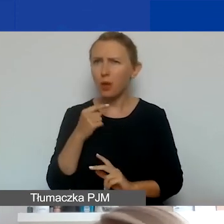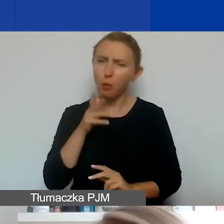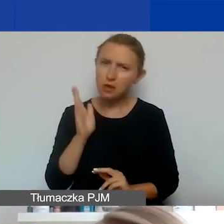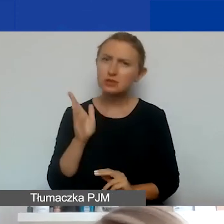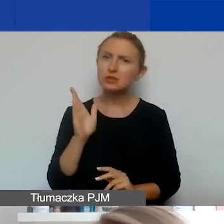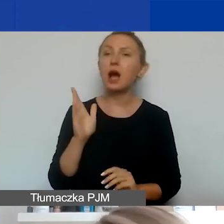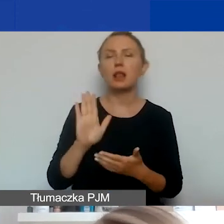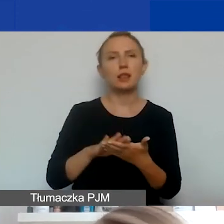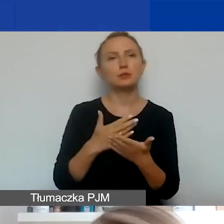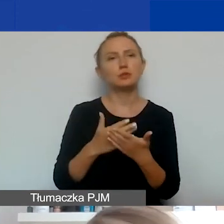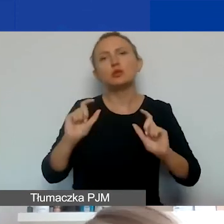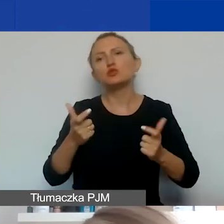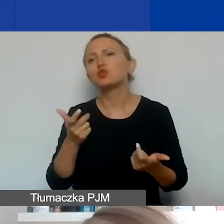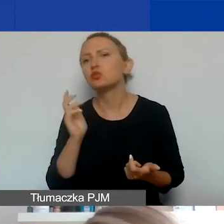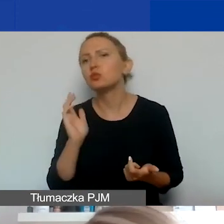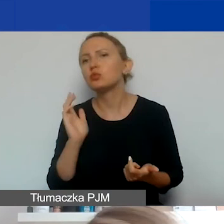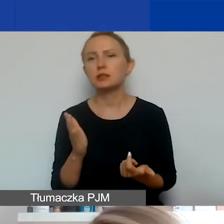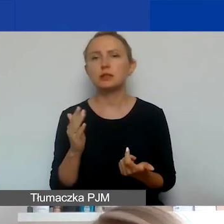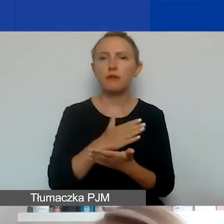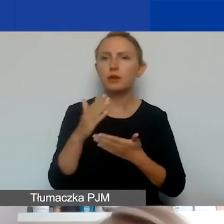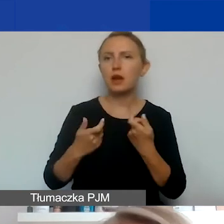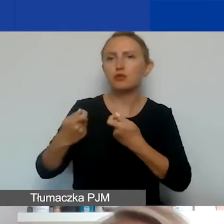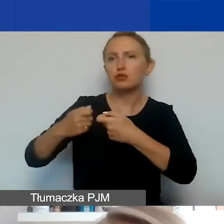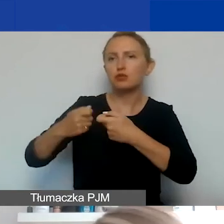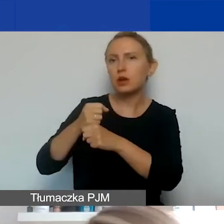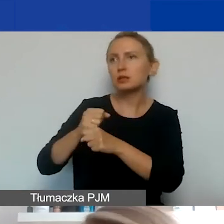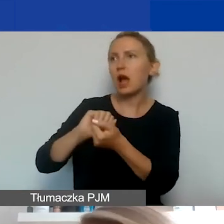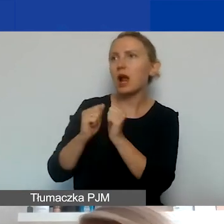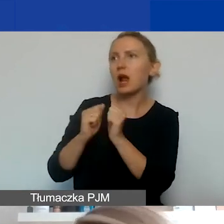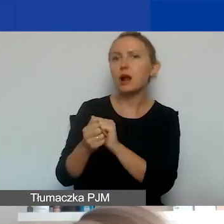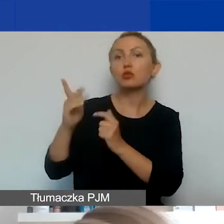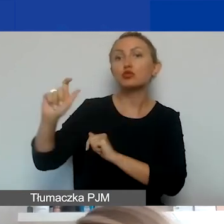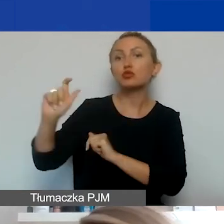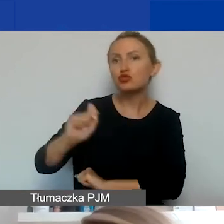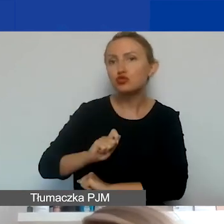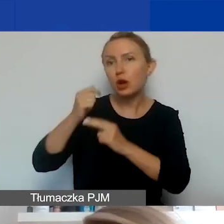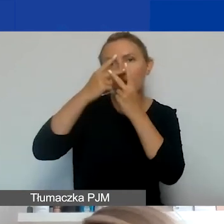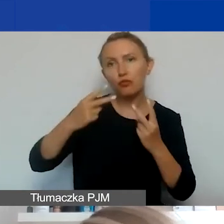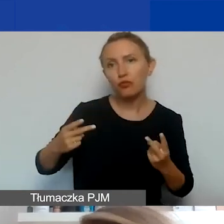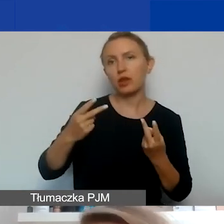ale jeśli miałoby się coś wydarzyć w kraju partnera albo ktoś by miał przyjechać, żeby odwiedzić partnera,